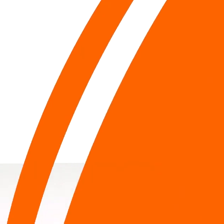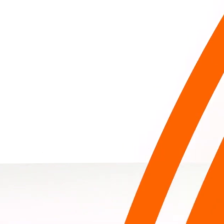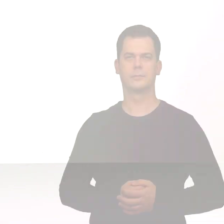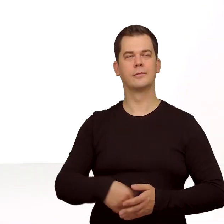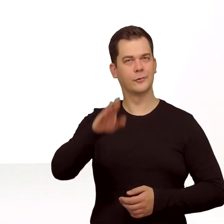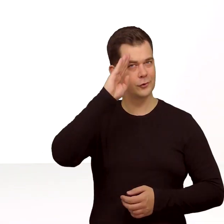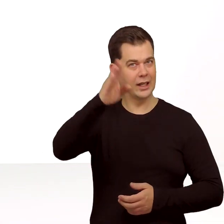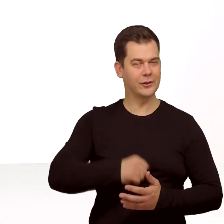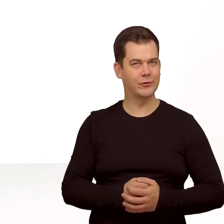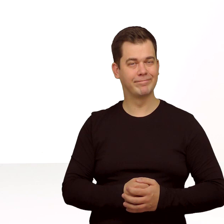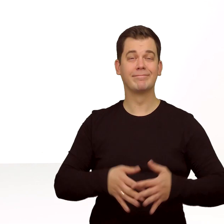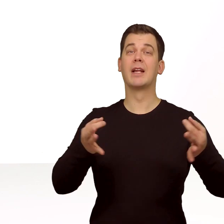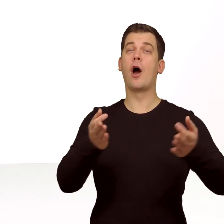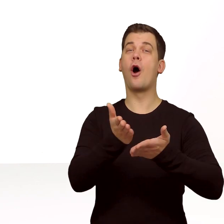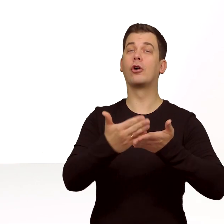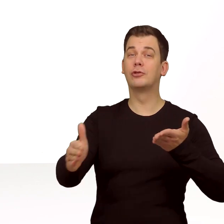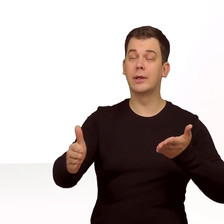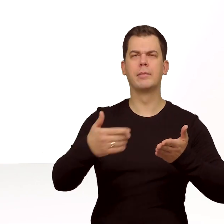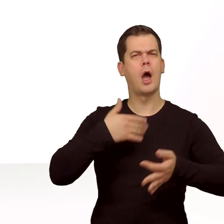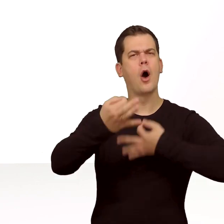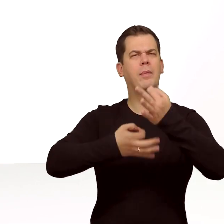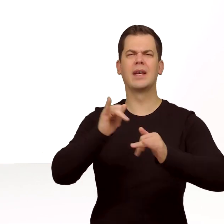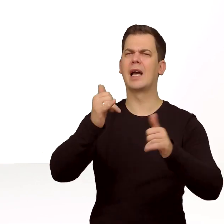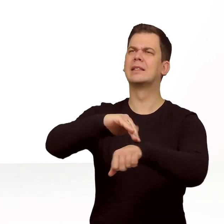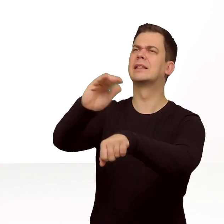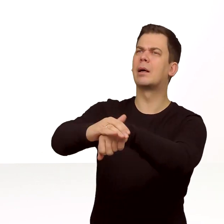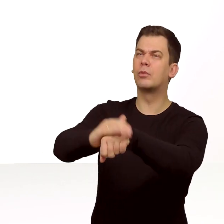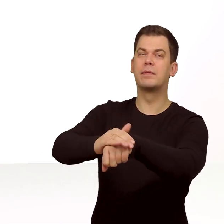Cześć! W tym odcinku opowiem jak zamówić i aktywować kartę eSIM